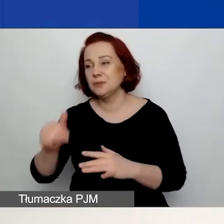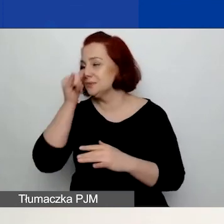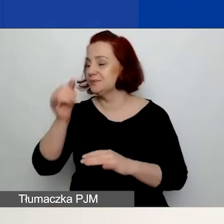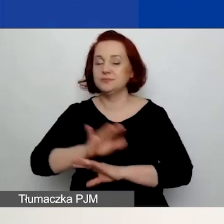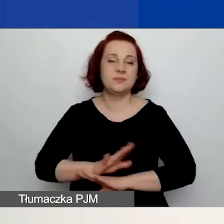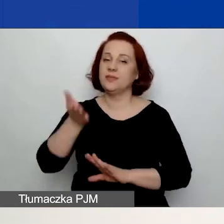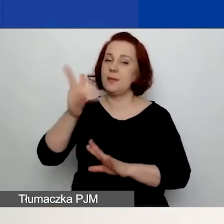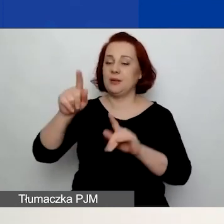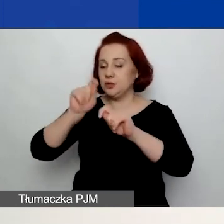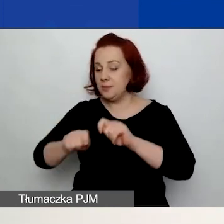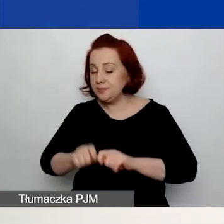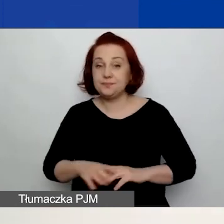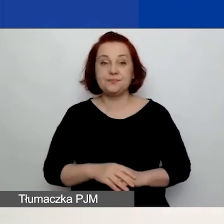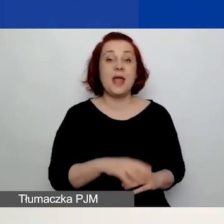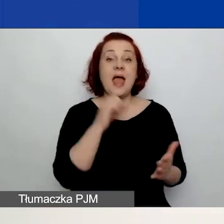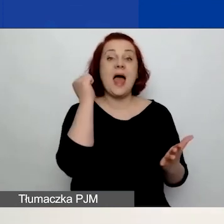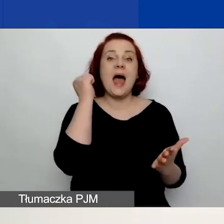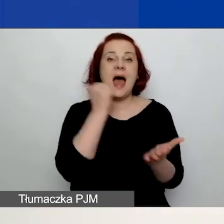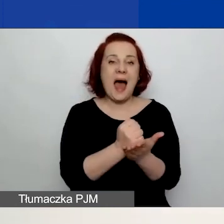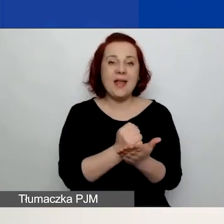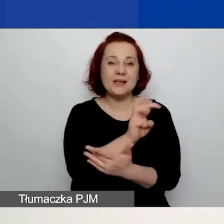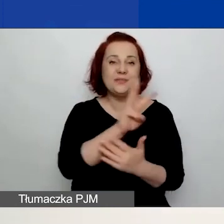Adres generatora widzicie państwo na slajdzie. Ja przeczytam.